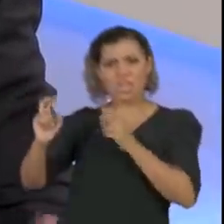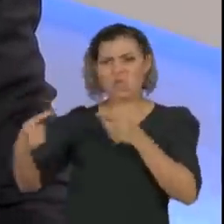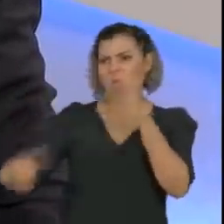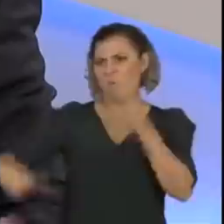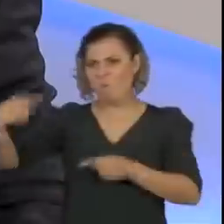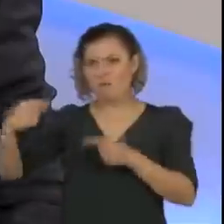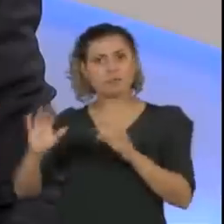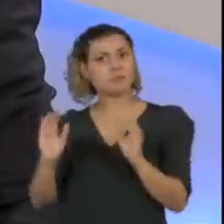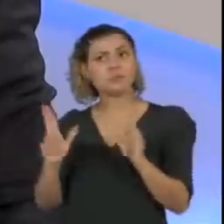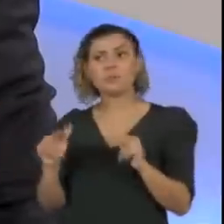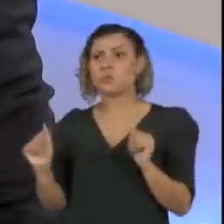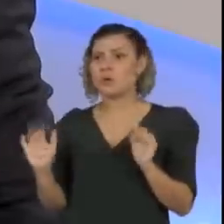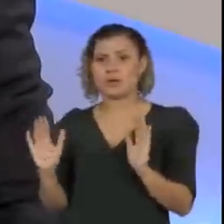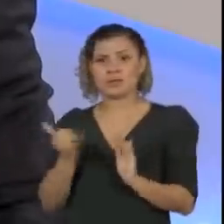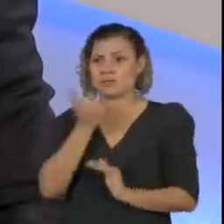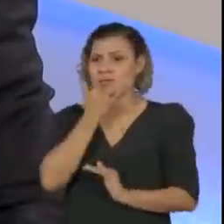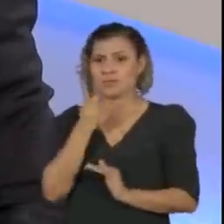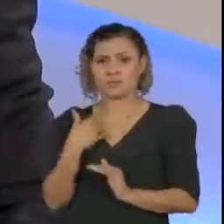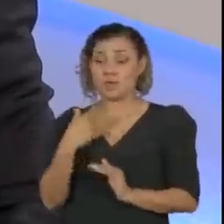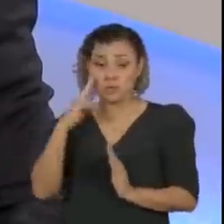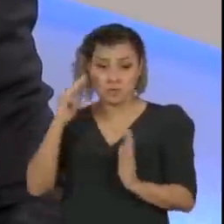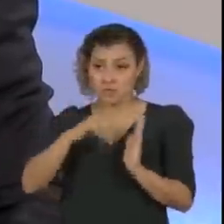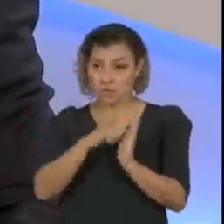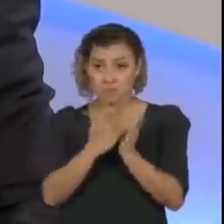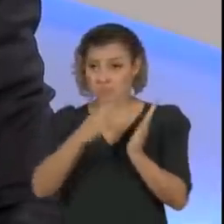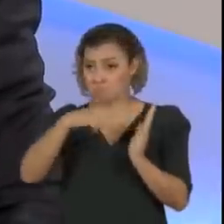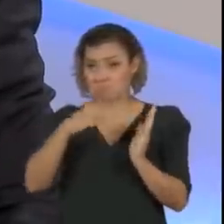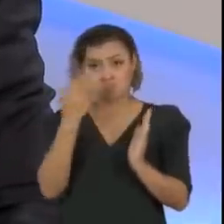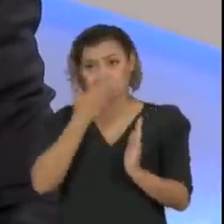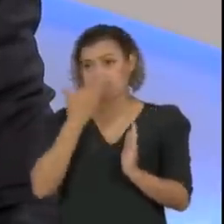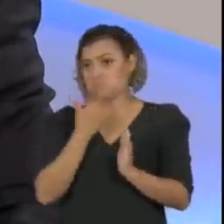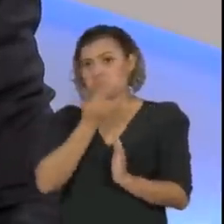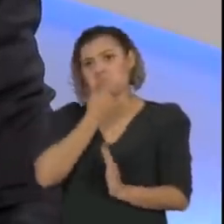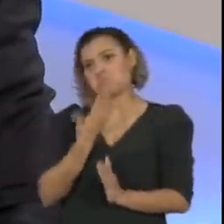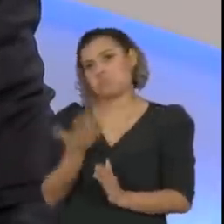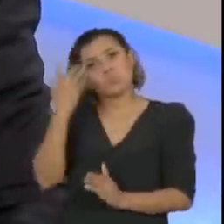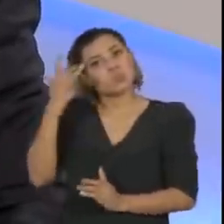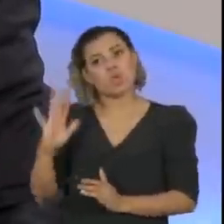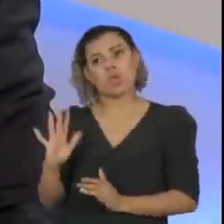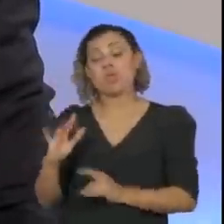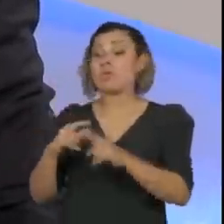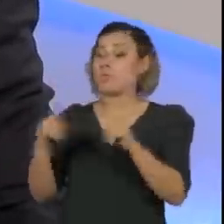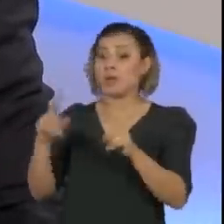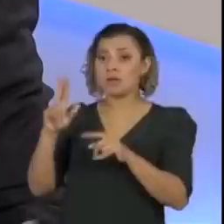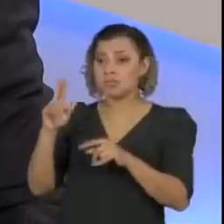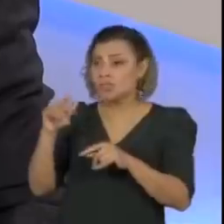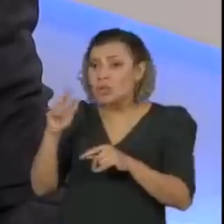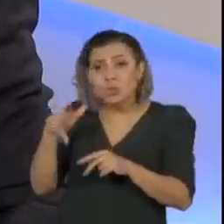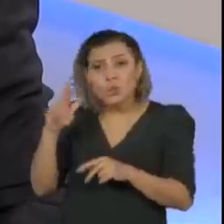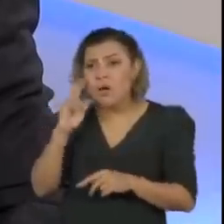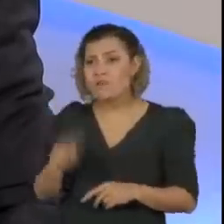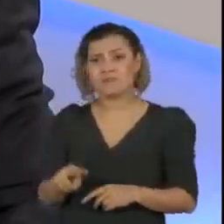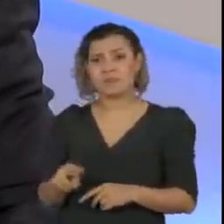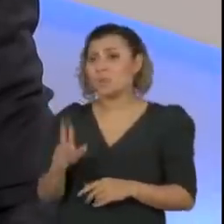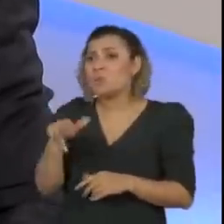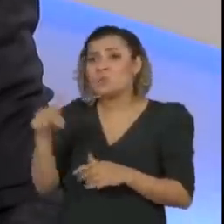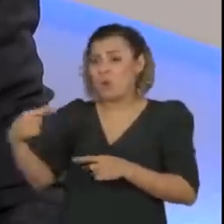como eu vi, não estou dizendo no livro, que eu não li o livro, mas eu nunca... Vi em jornal falando isso, nunca aconteceu isso, né?